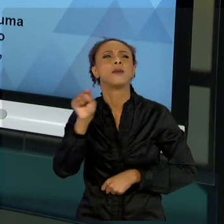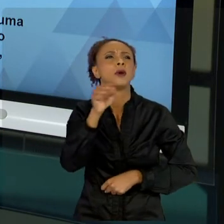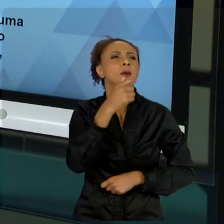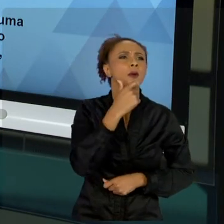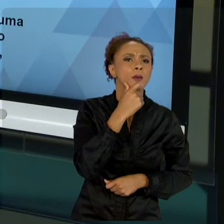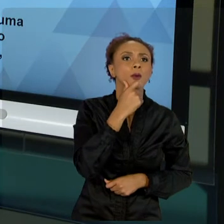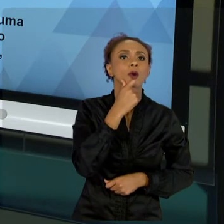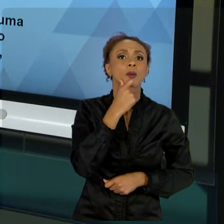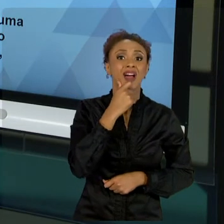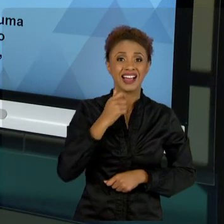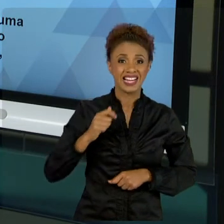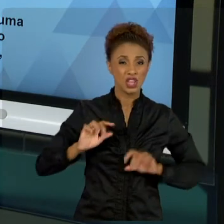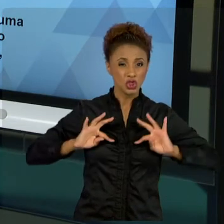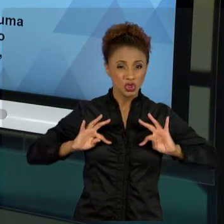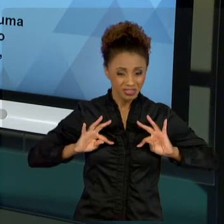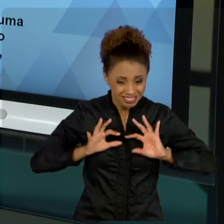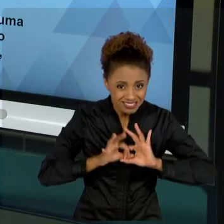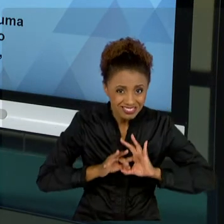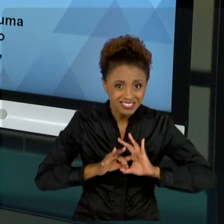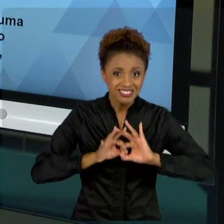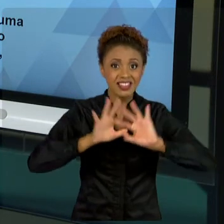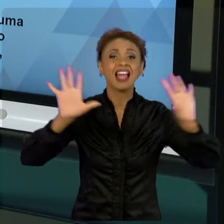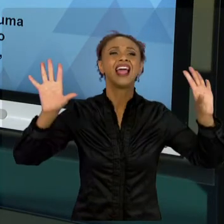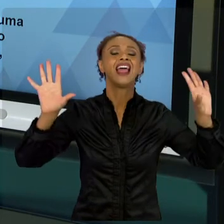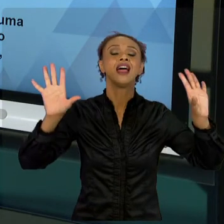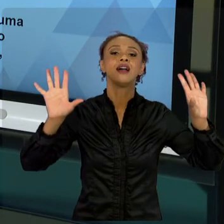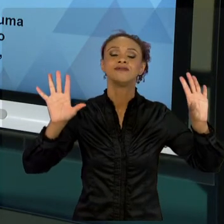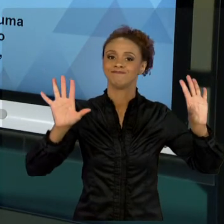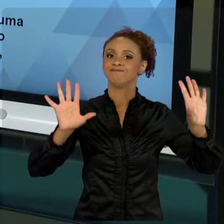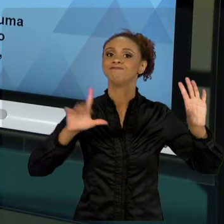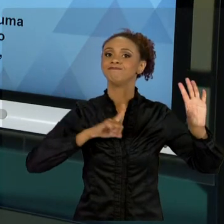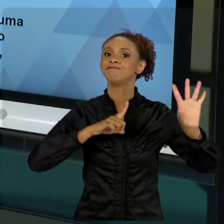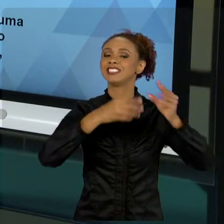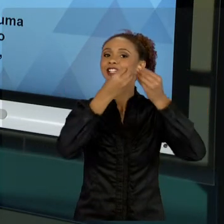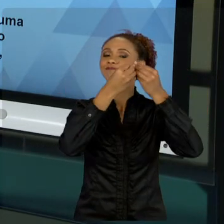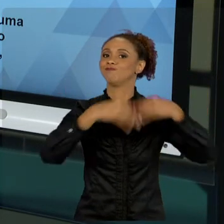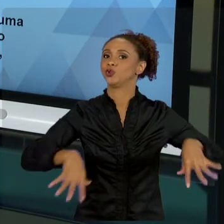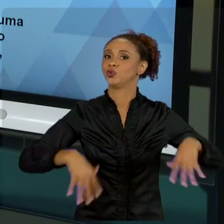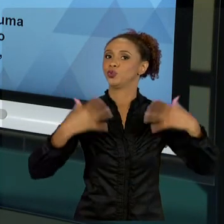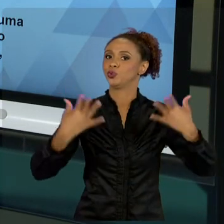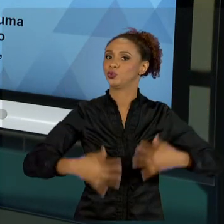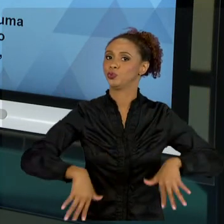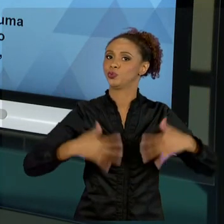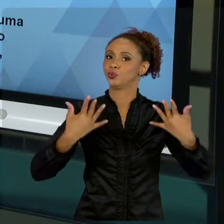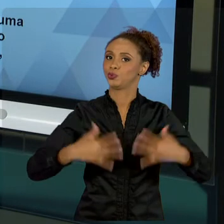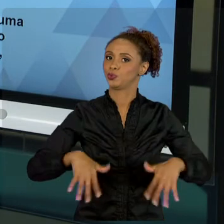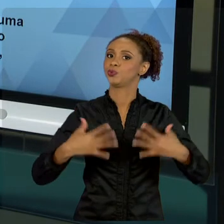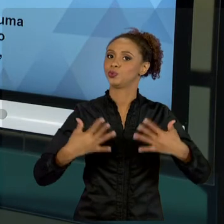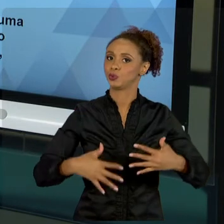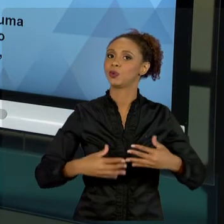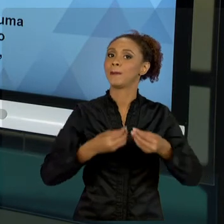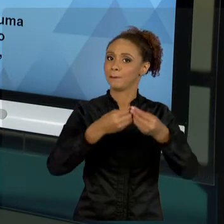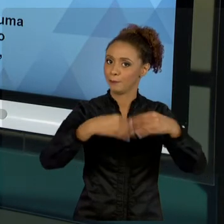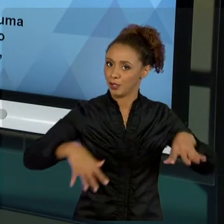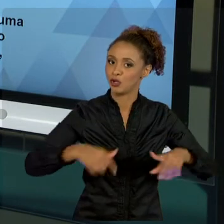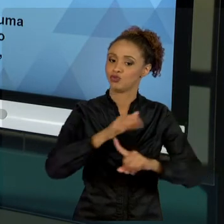UM PREJUÍZO MUITO GRANDE NA NOSSA EVOLUÇÃO SOCIAL, NO NOSSO BEM-ESTAR SOCIAL. ENTÃO, O